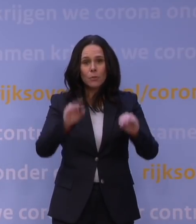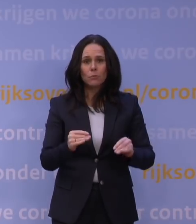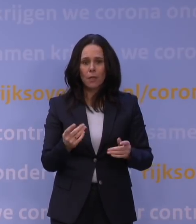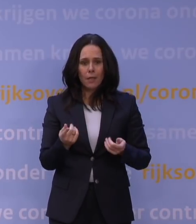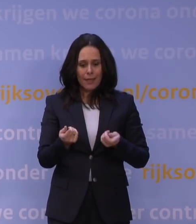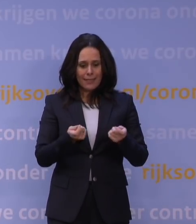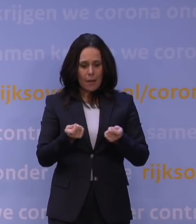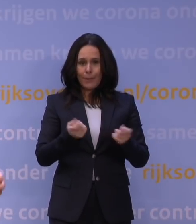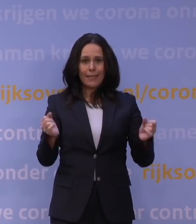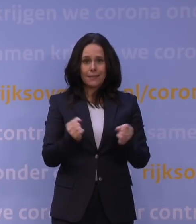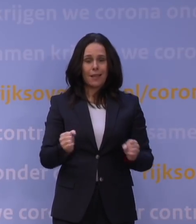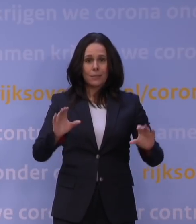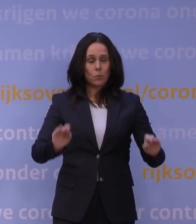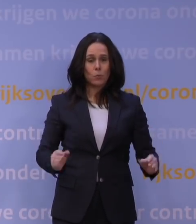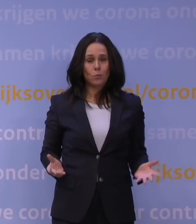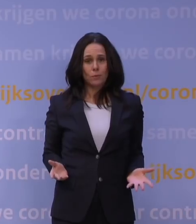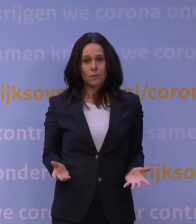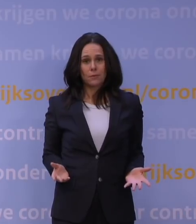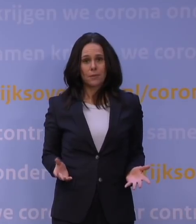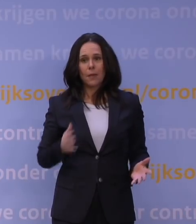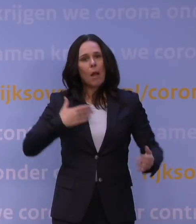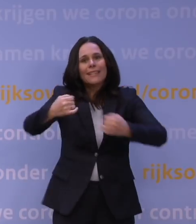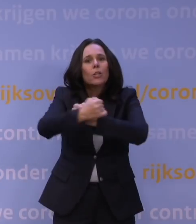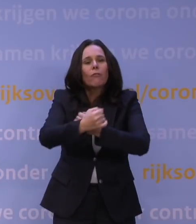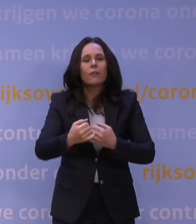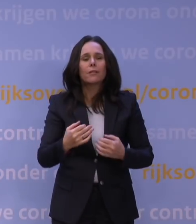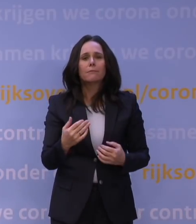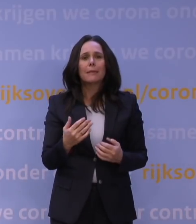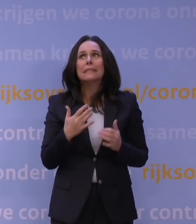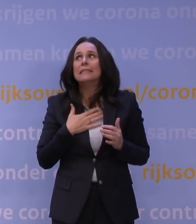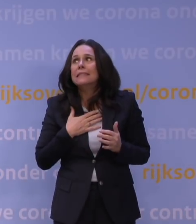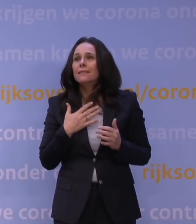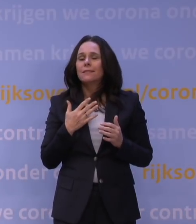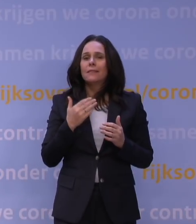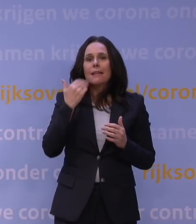Wij kunnen niet, we mogen niet knuffelen, maar het liefst zou ik iedereen een enorme knuffel geven en zeggen: